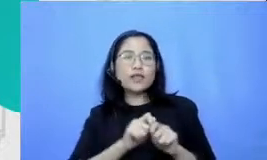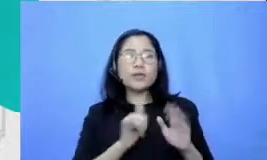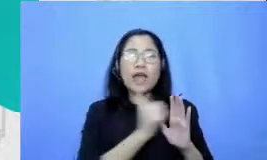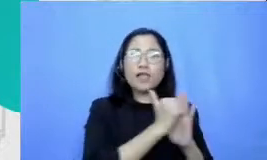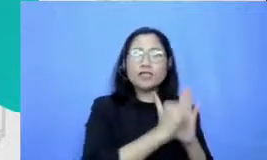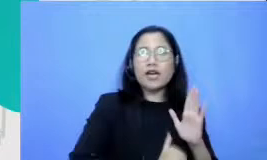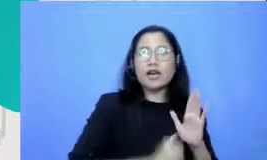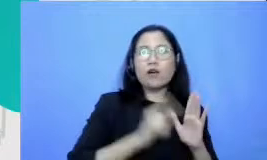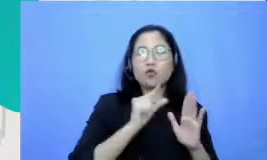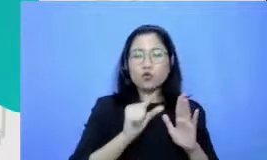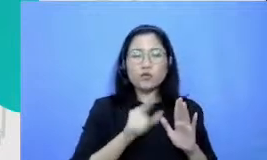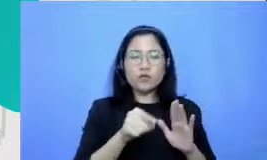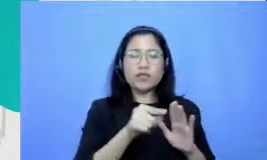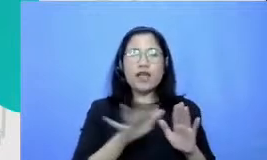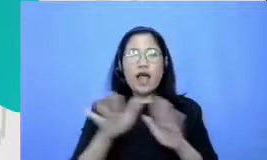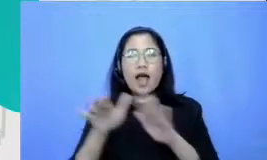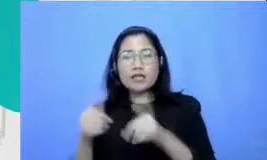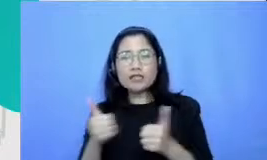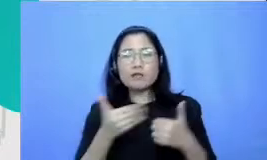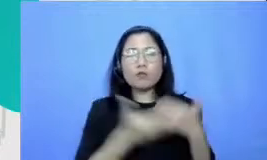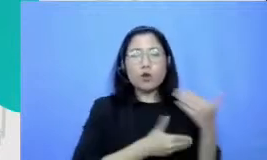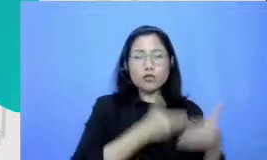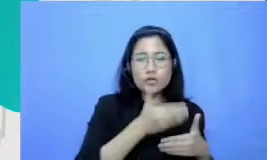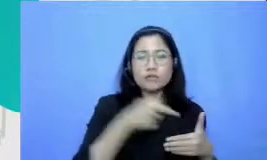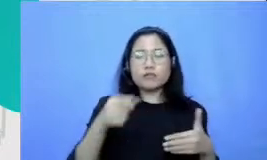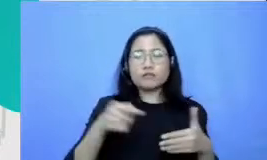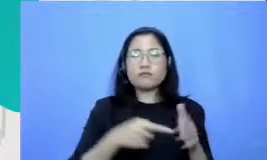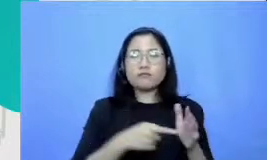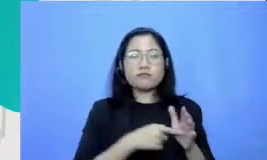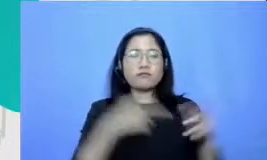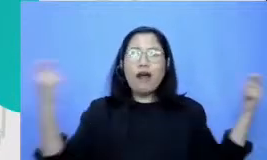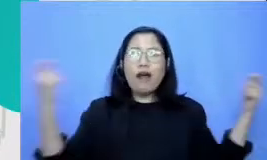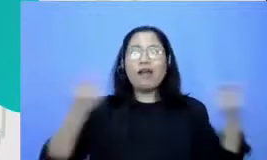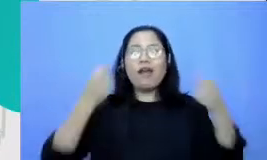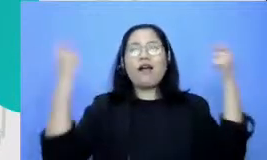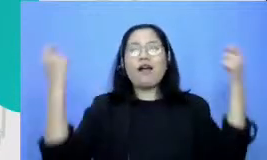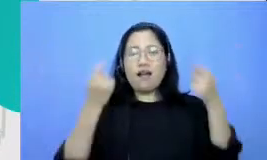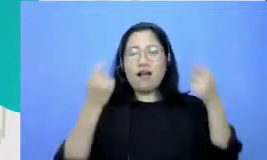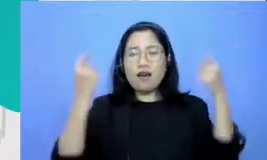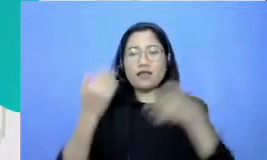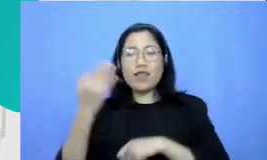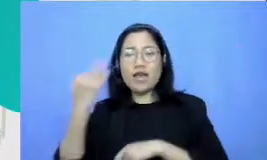dan hasilnya itu makanya tadi di salah satu skenario di definition yang kami perkenalkan